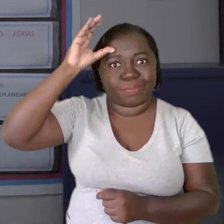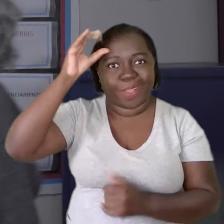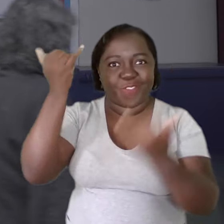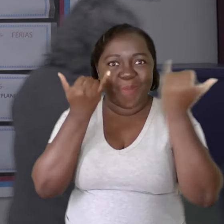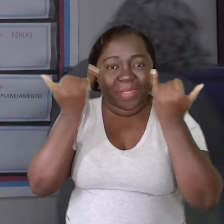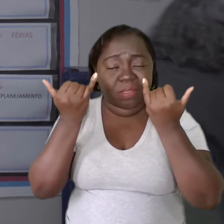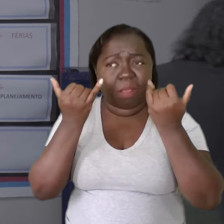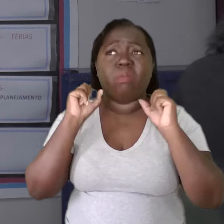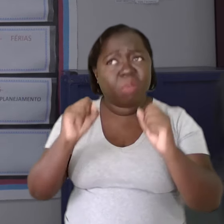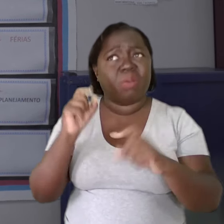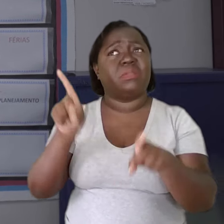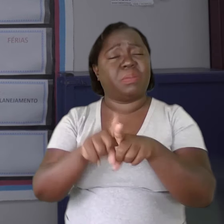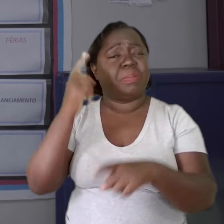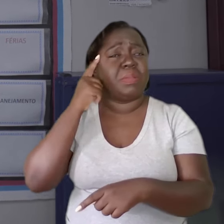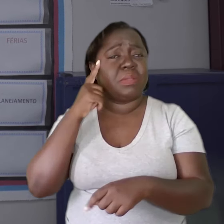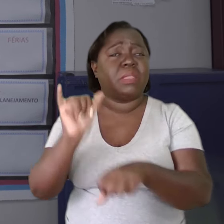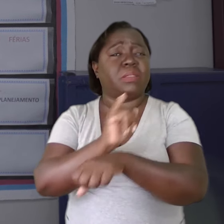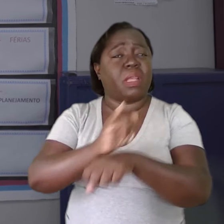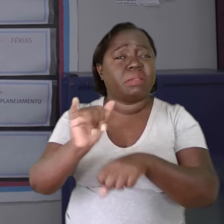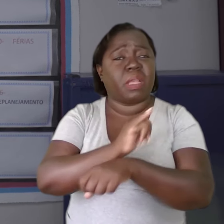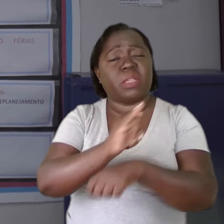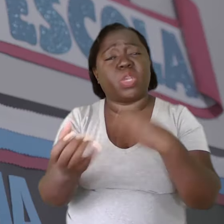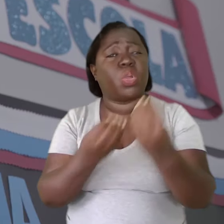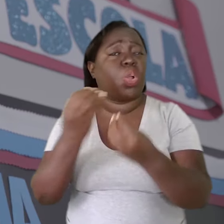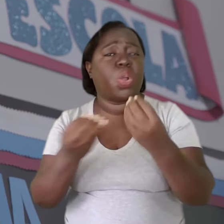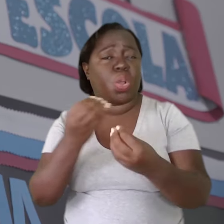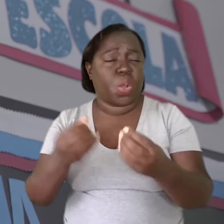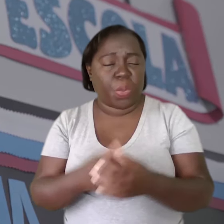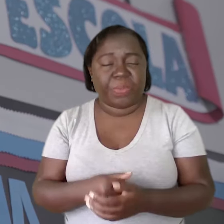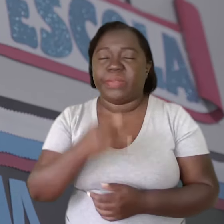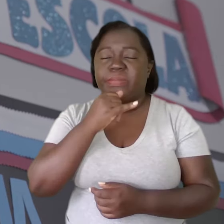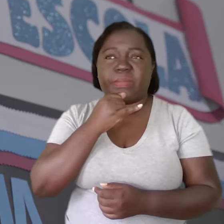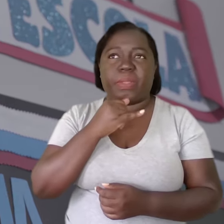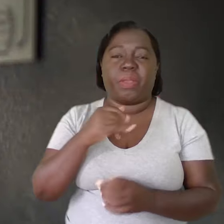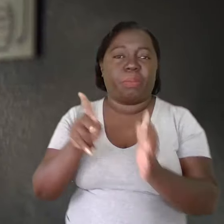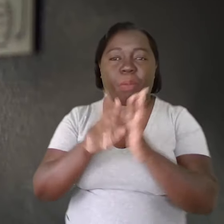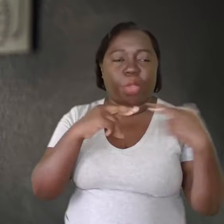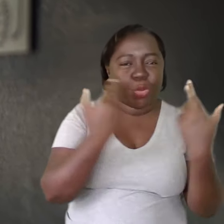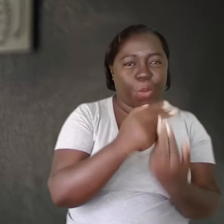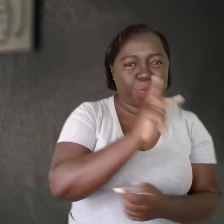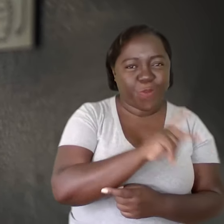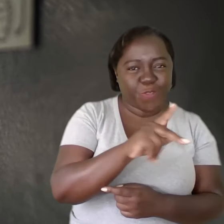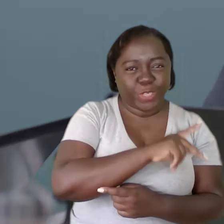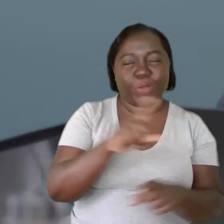pode pensar outras formas daquilo que ela está fazendo, seja em reuniões de professores,